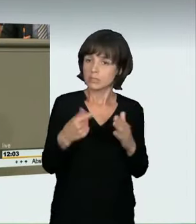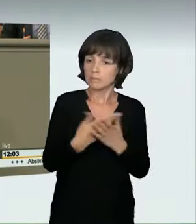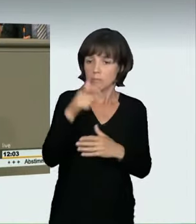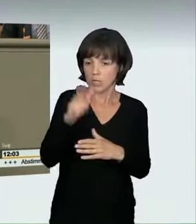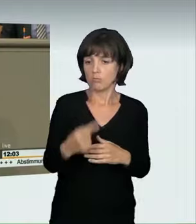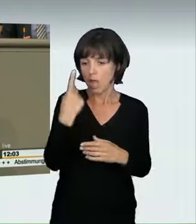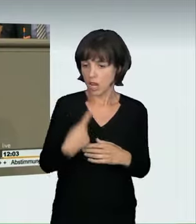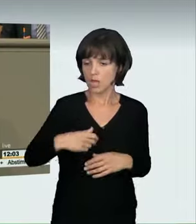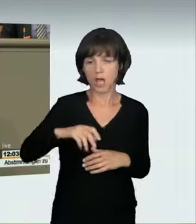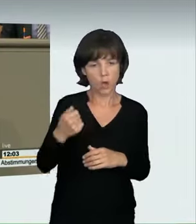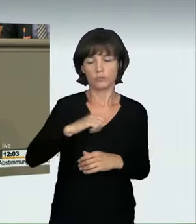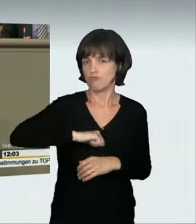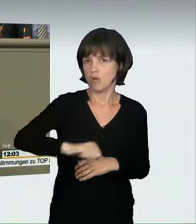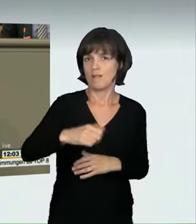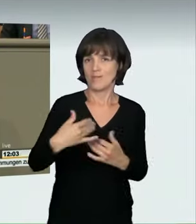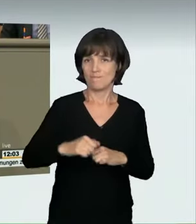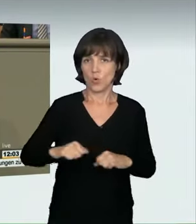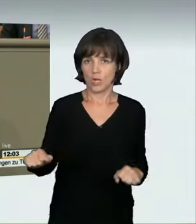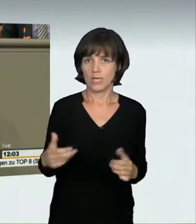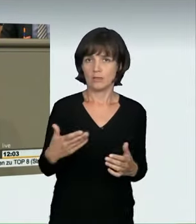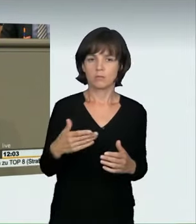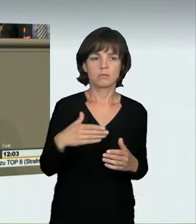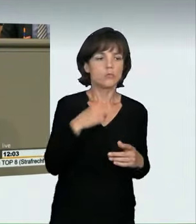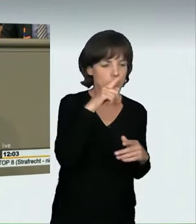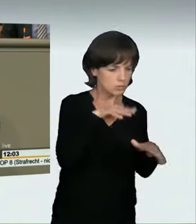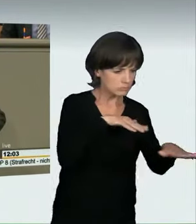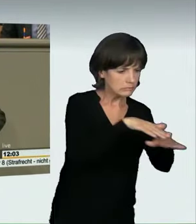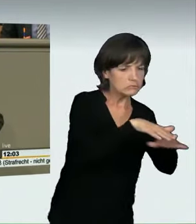Aus unserer Sicht wird damit ebenfalls ein verbotenes Kraftfahrzeugrennen verwirklicht.